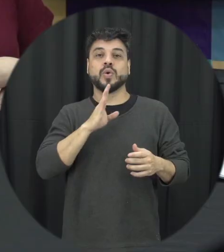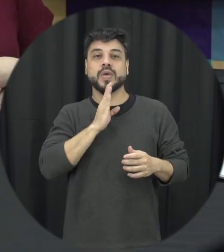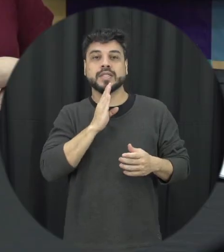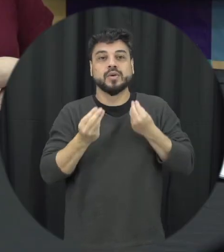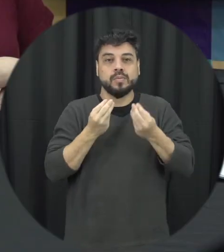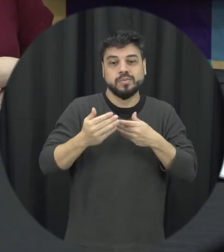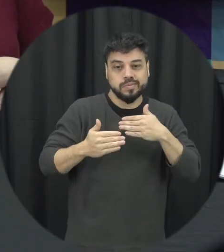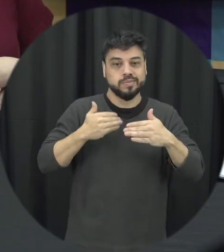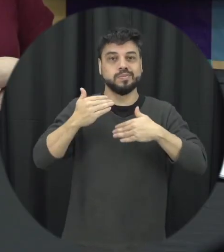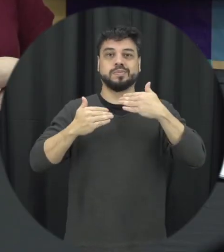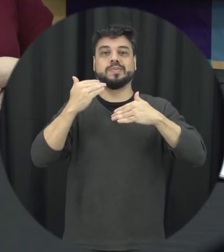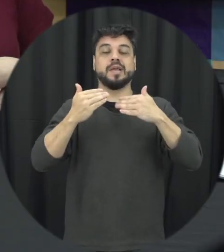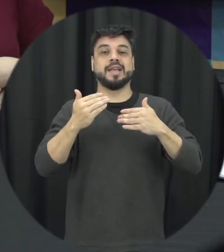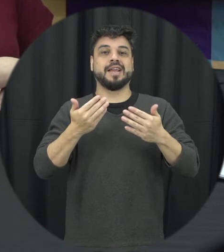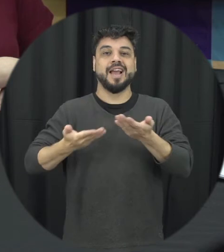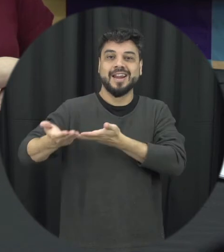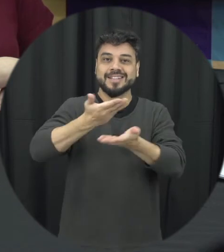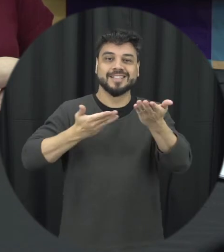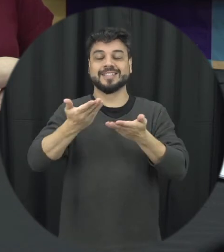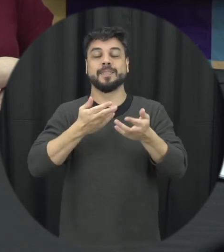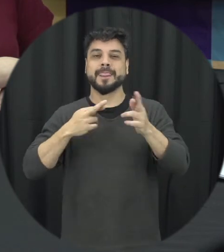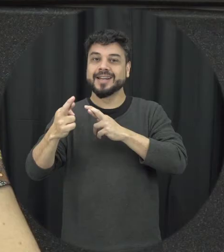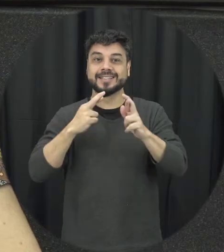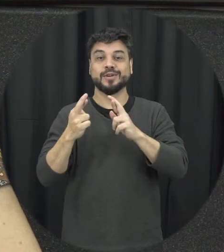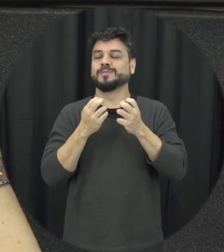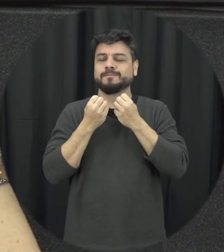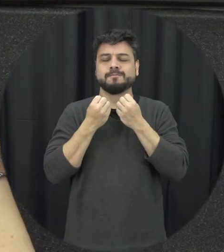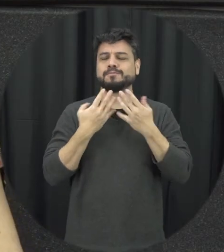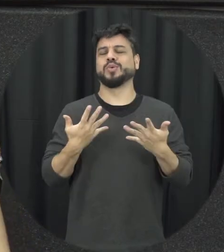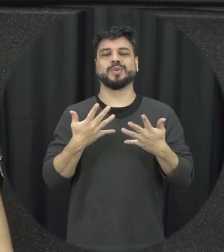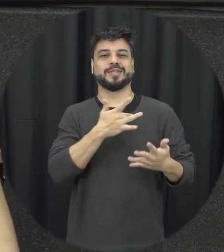a gente pode construir relações mais saudáveis como a gente pode, al final das contas quem tá na